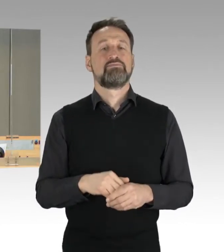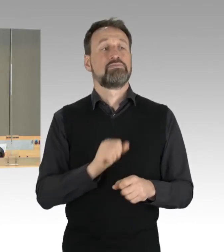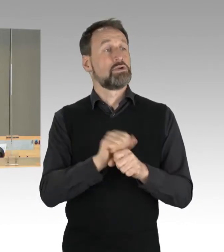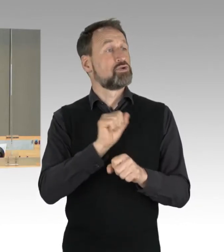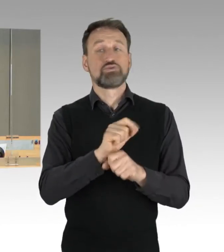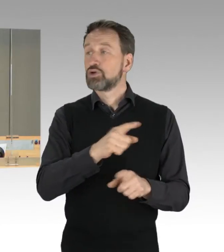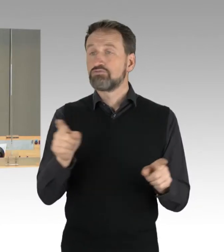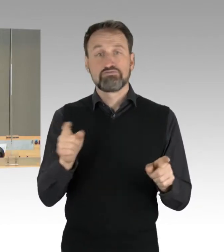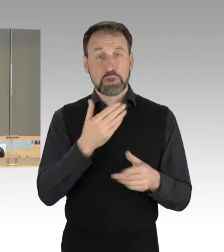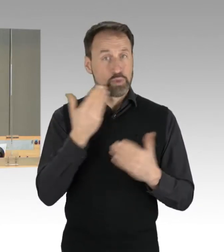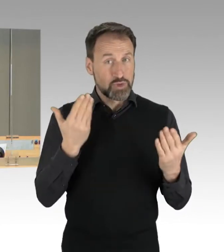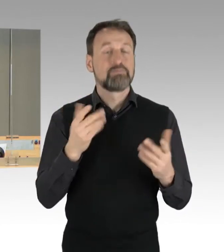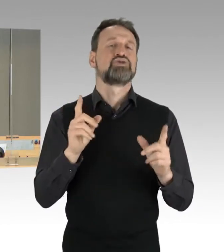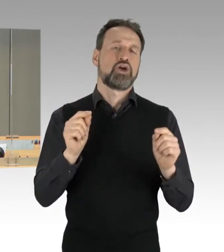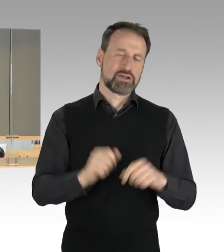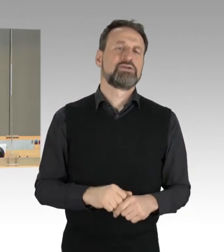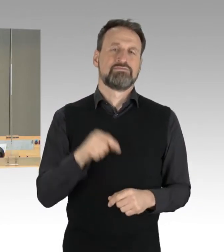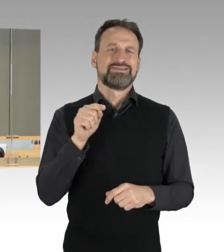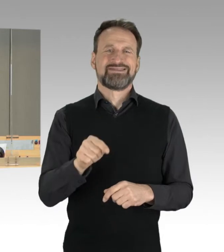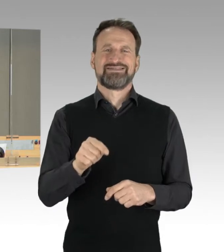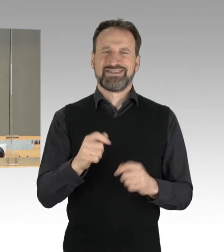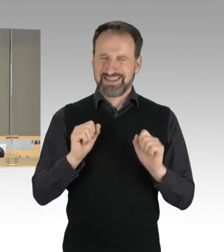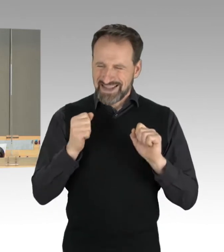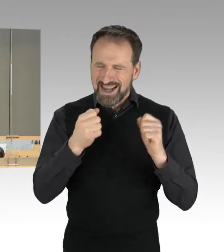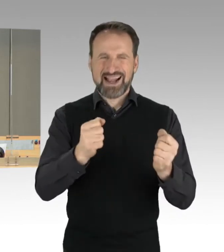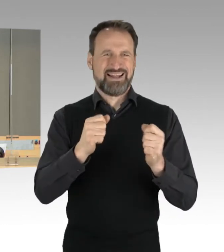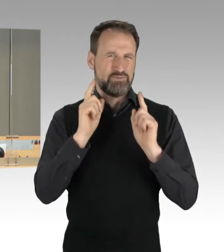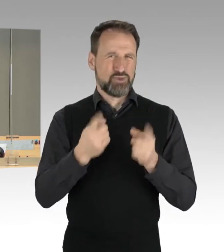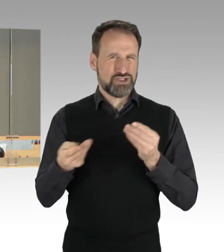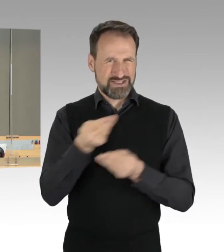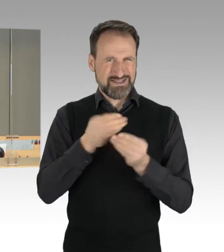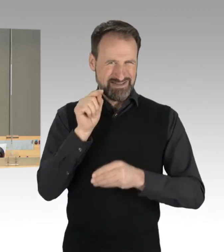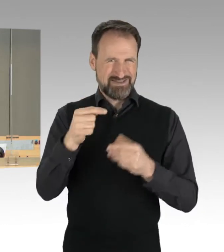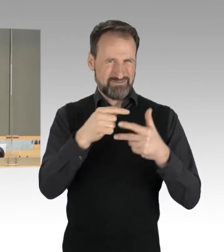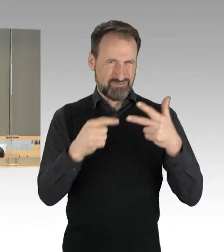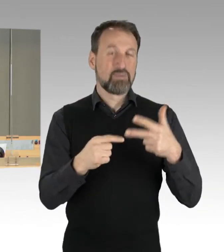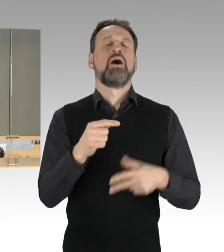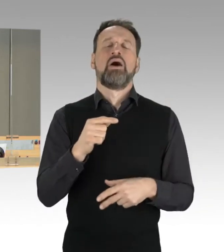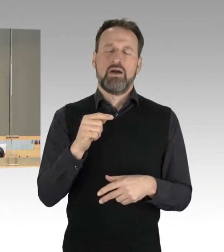Damit ist die dringliche Behandlung dieser Vorgänge und unsere heutige Tagesordnung beschlossen.